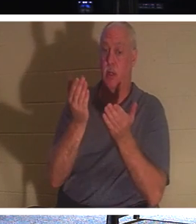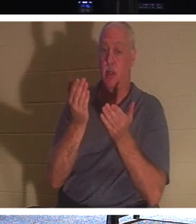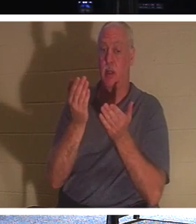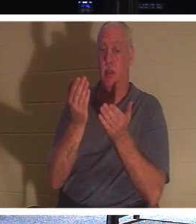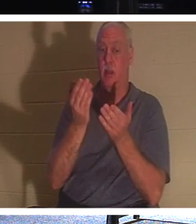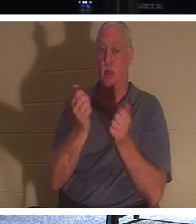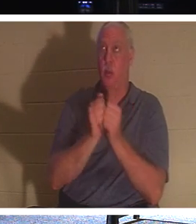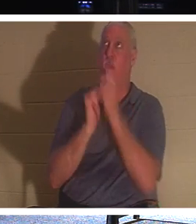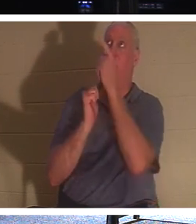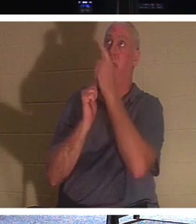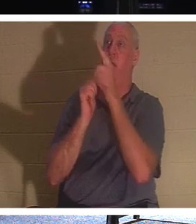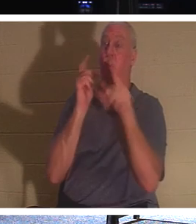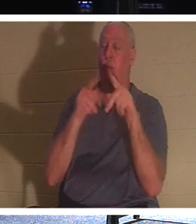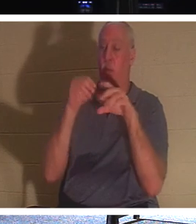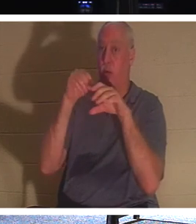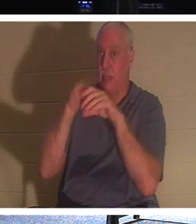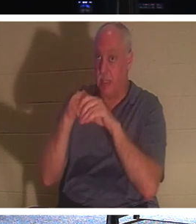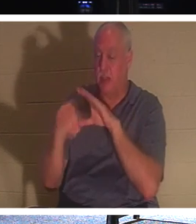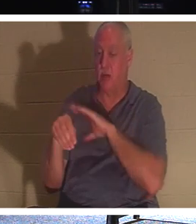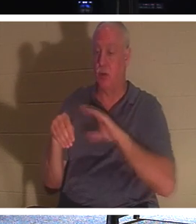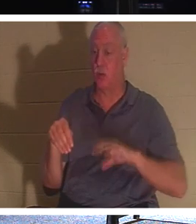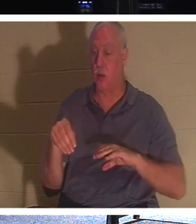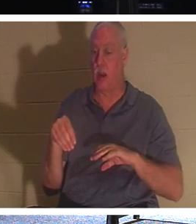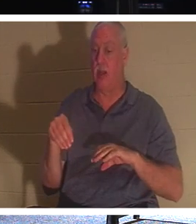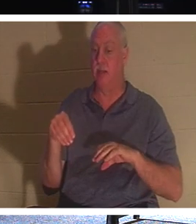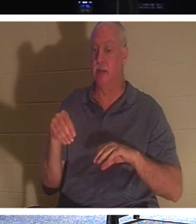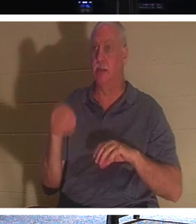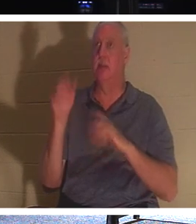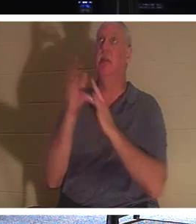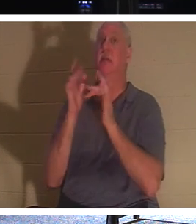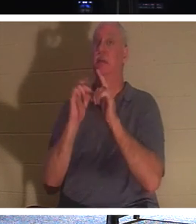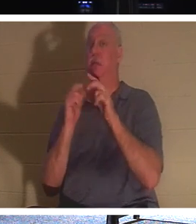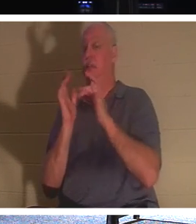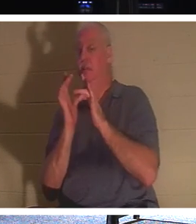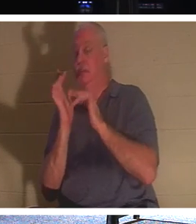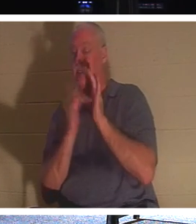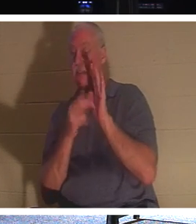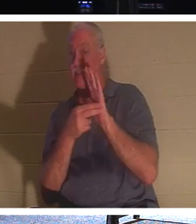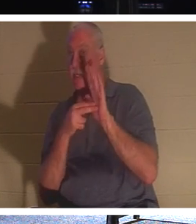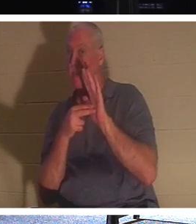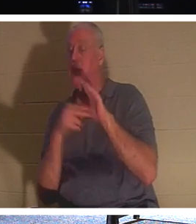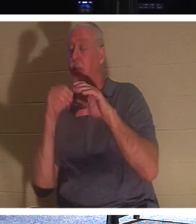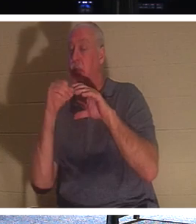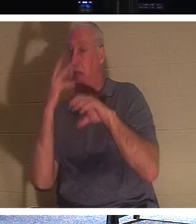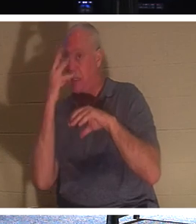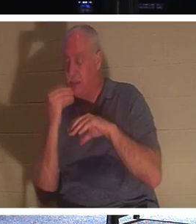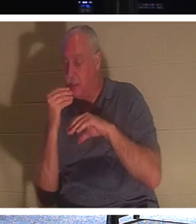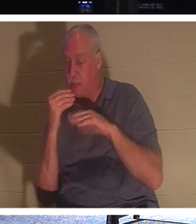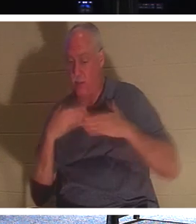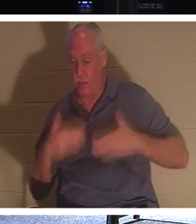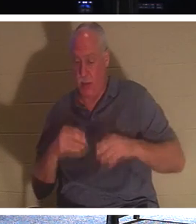यीशु किसे कहते हैं, "सो रहे हैं।" उनका शरीर ज़मीन में है लेकिन उनकी आत्मा, उनकी आत्मा,